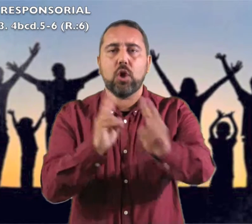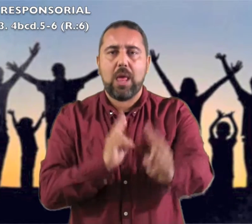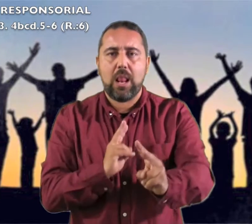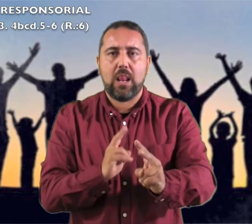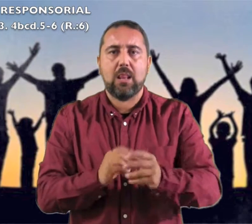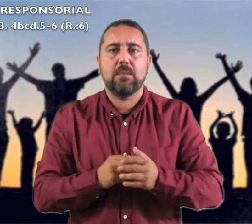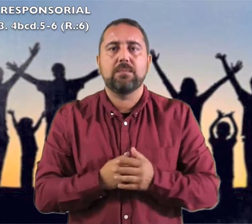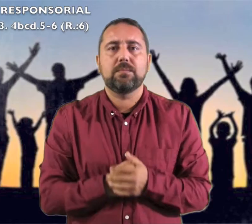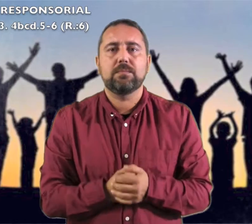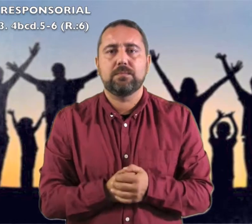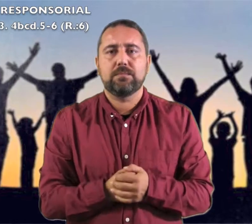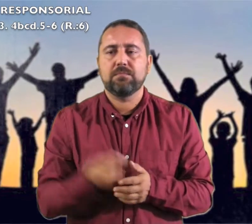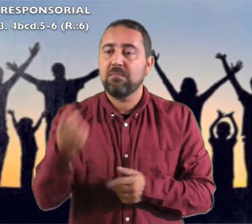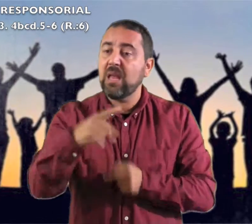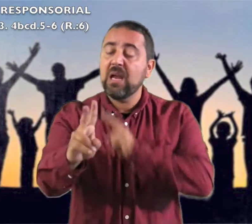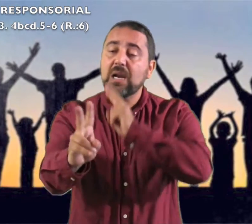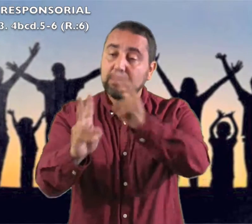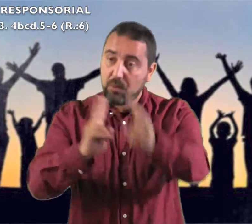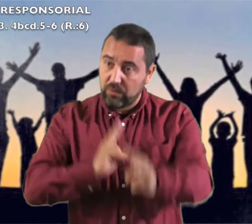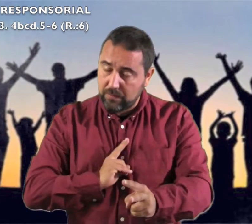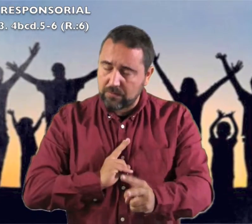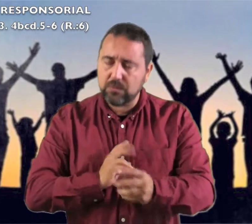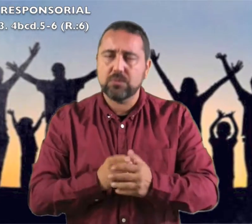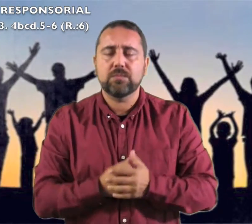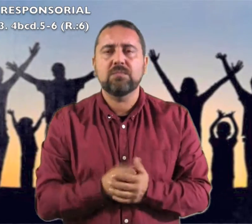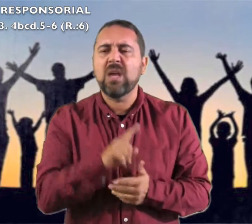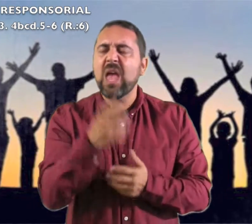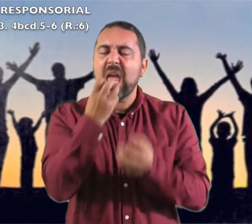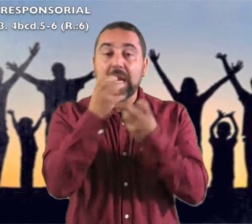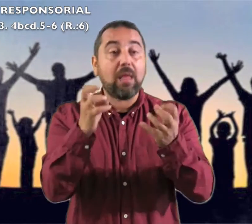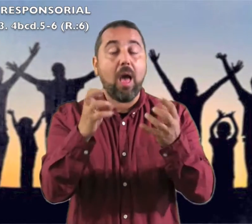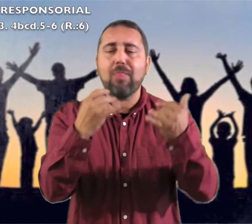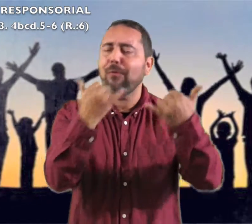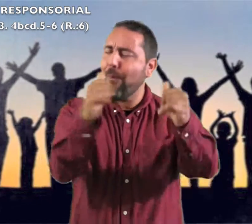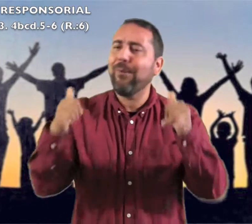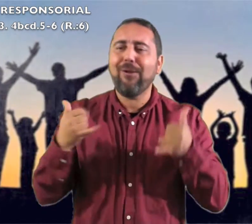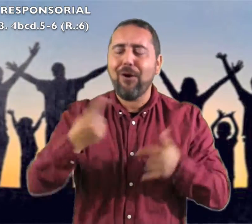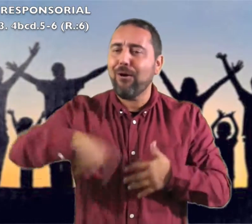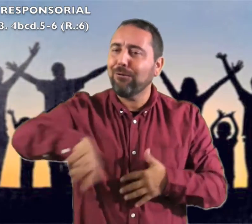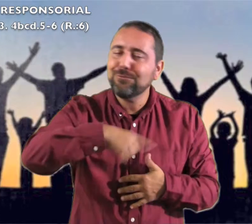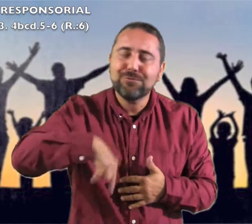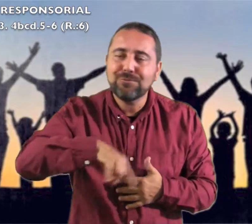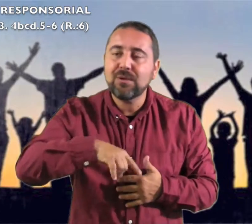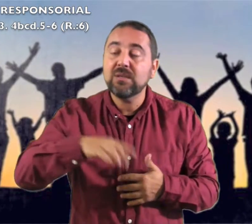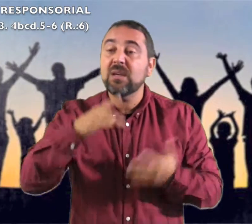Salmo Responsorial: Respondemos: Gritad jubilosos: